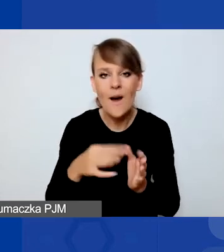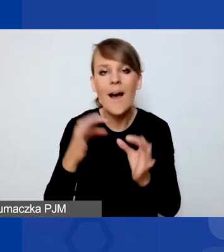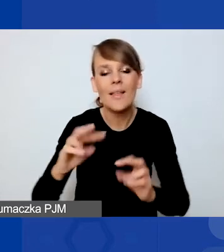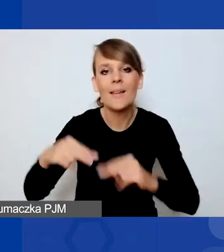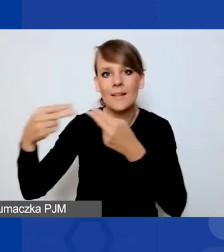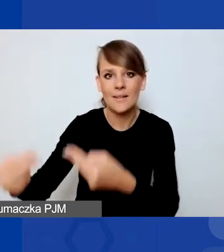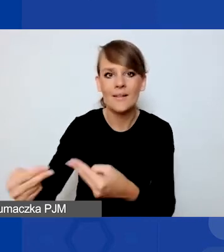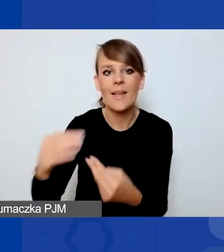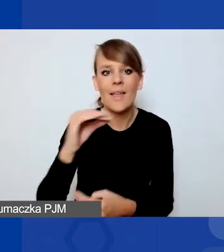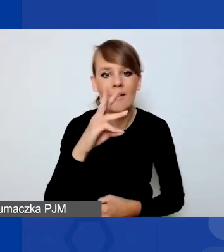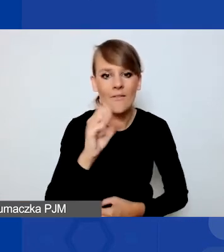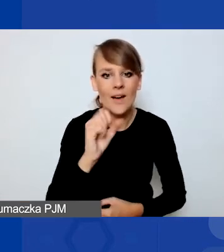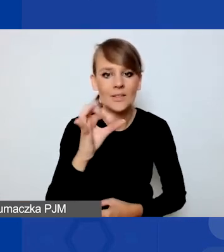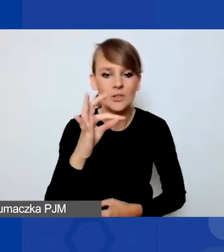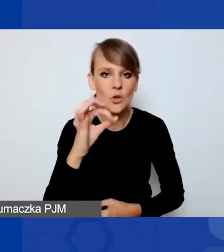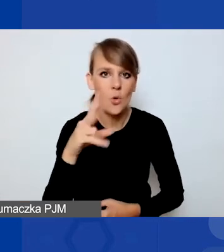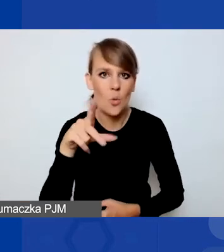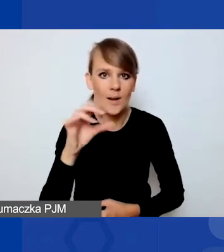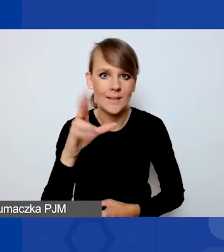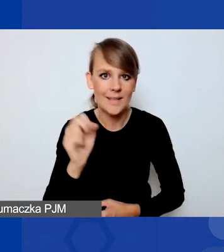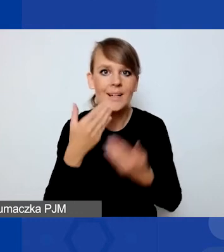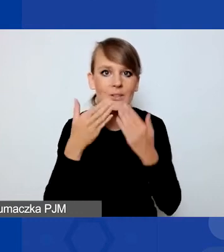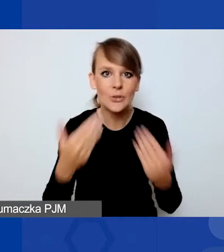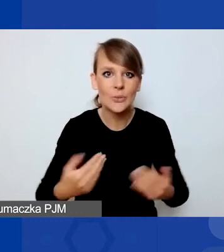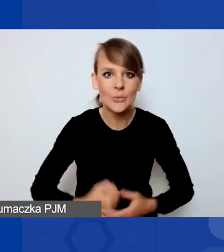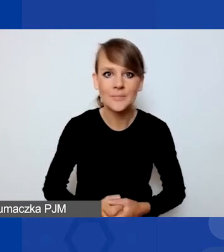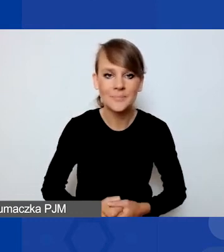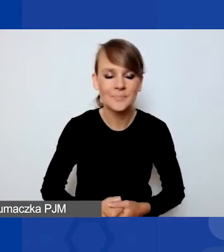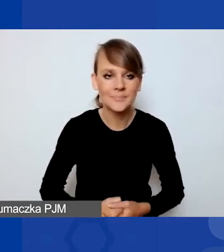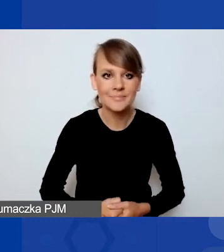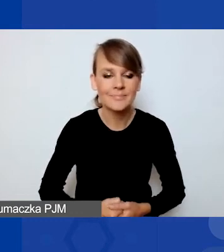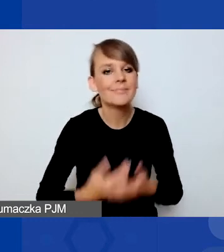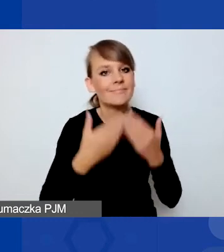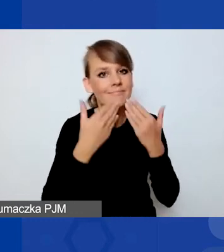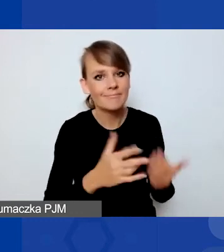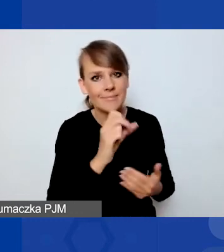Dziękuję bardzo. Dzięki, Kasiu. Dzień dobry państwu.